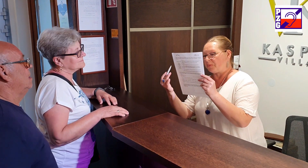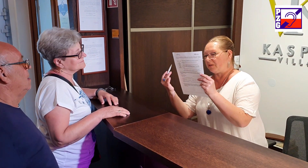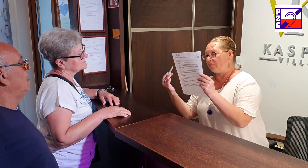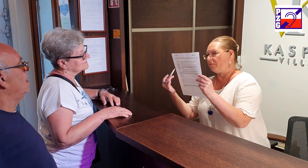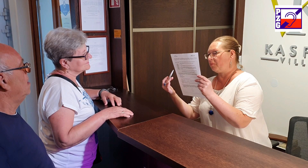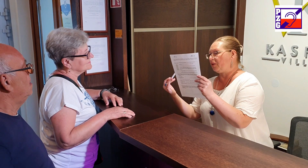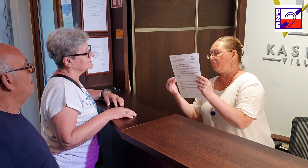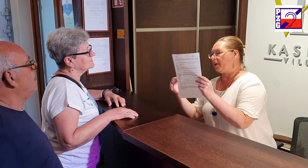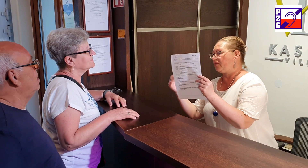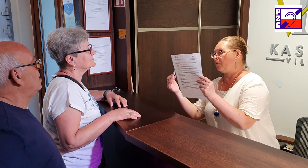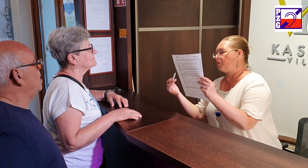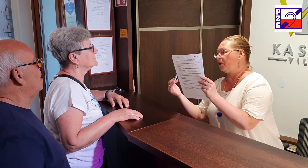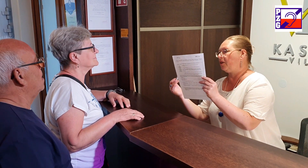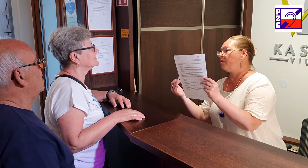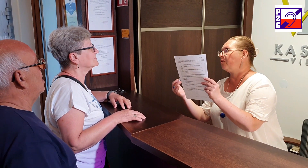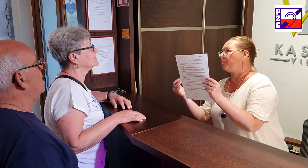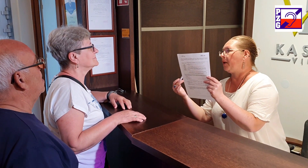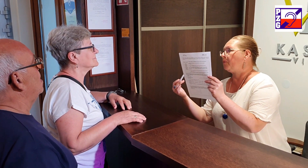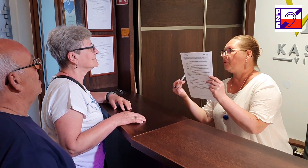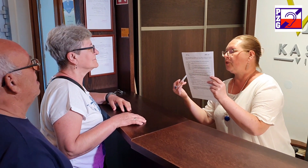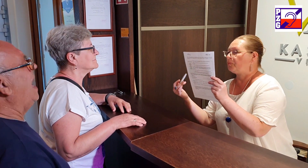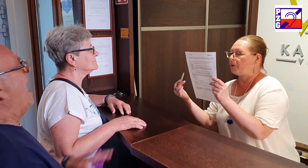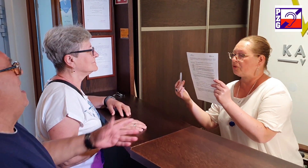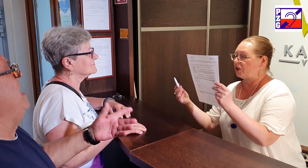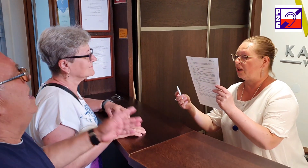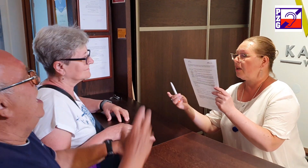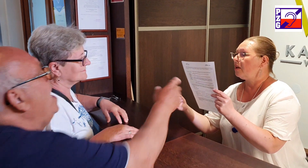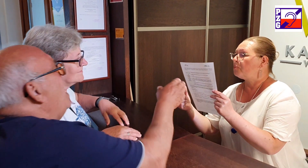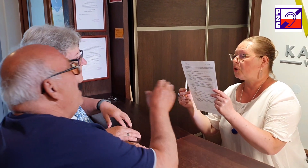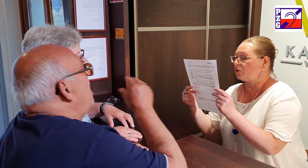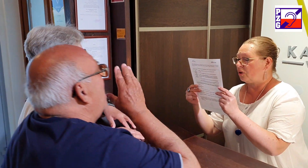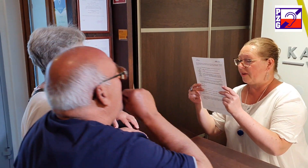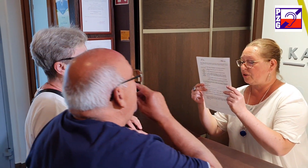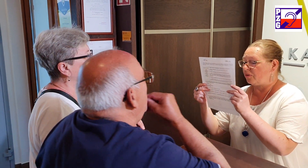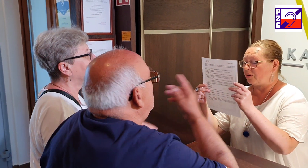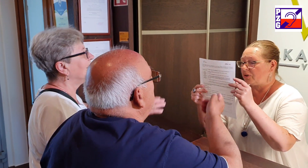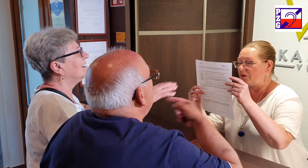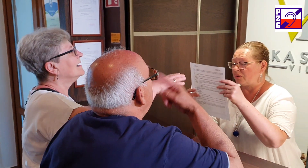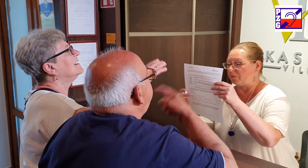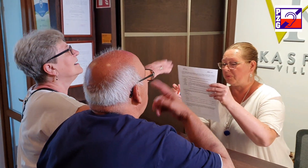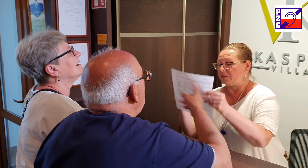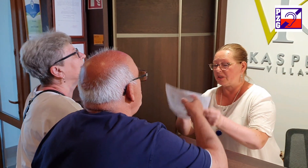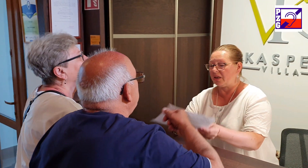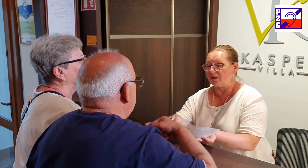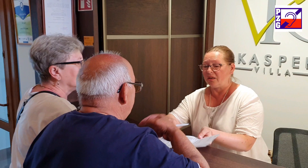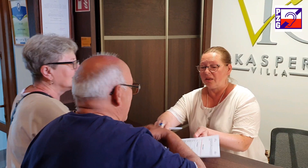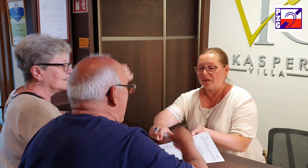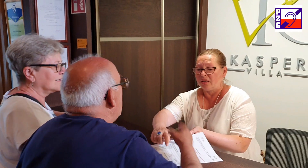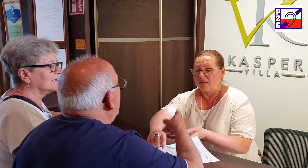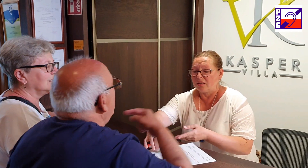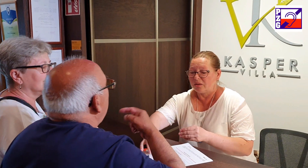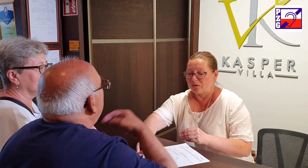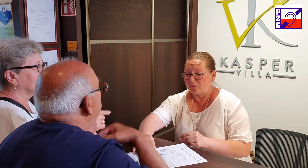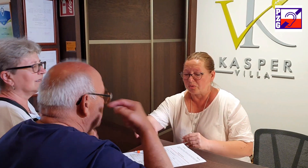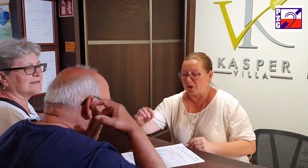będą, będą państwo musieli go wypełnić prosze przygotować dowody osobiste i tutaj